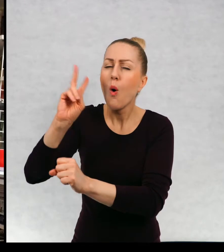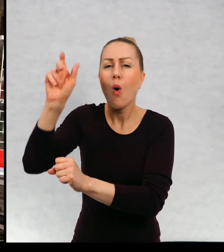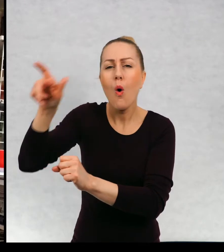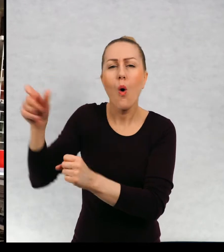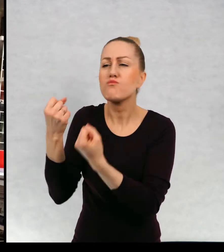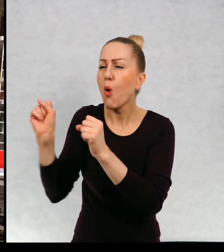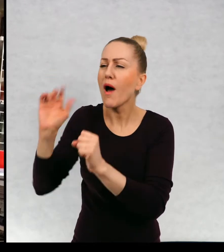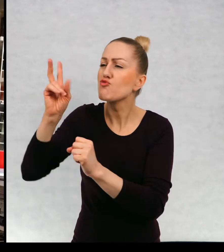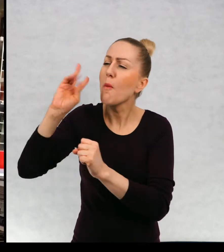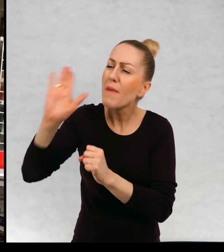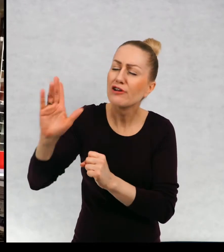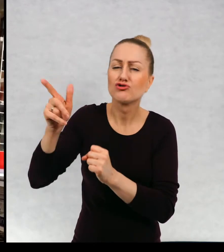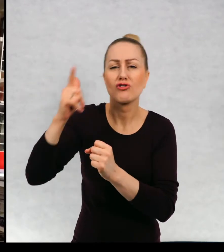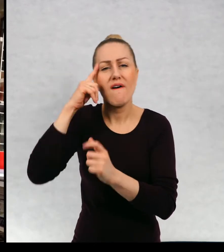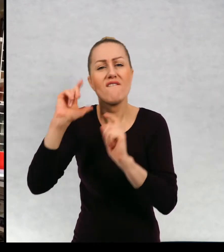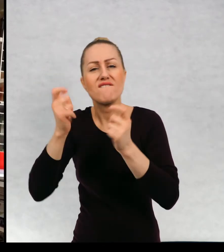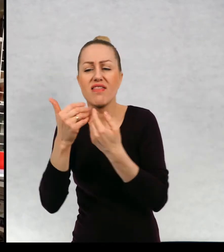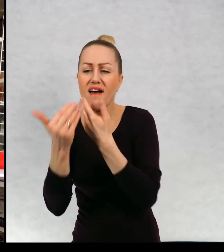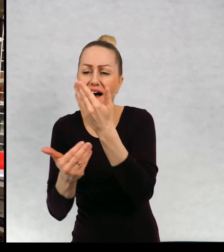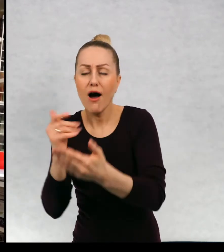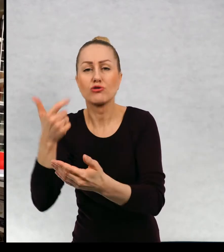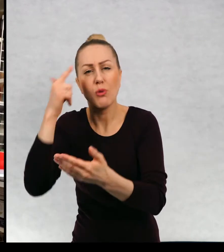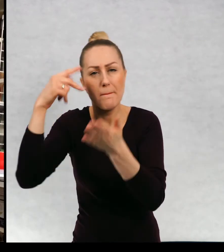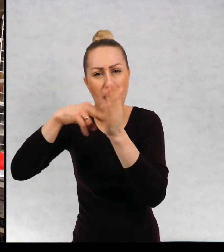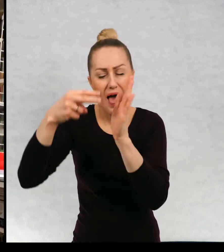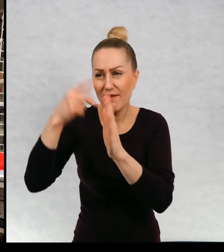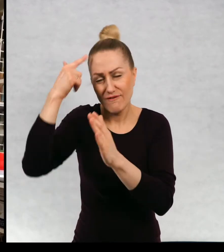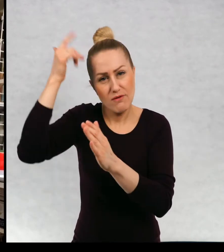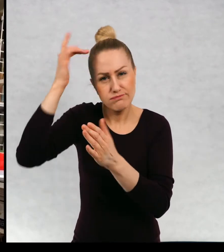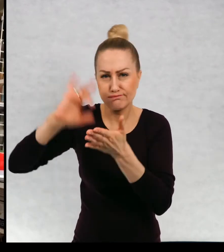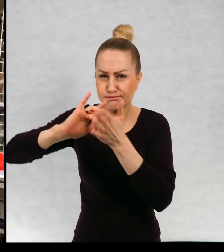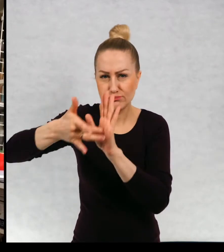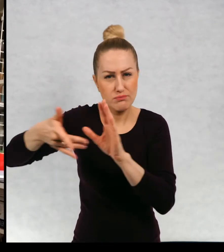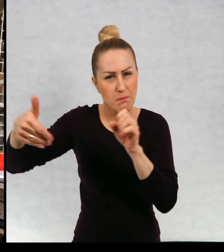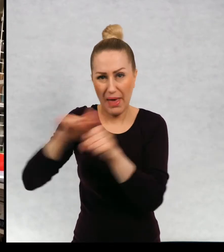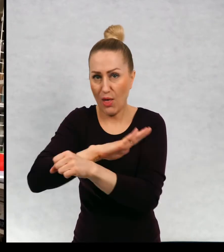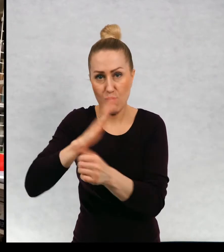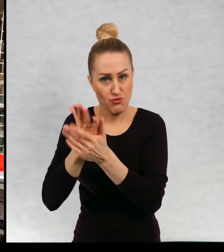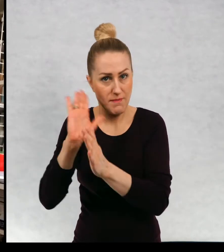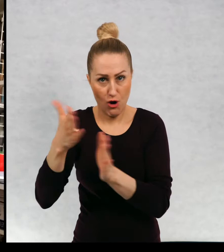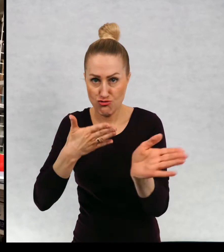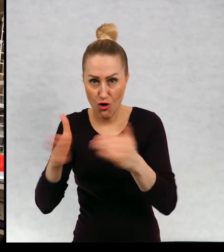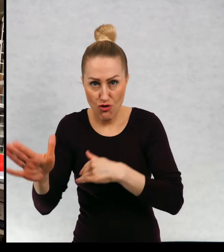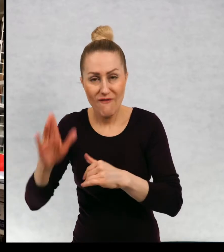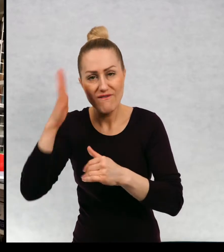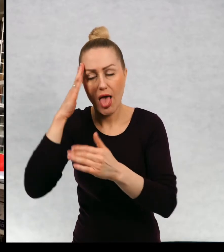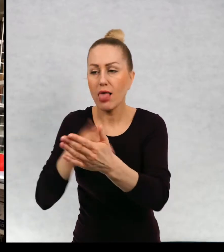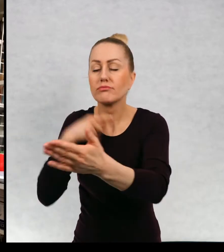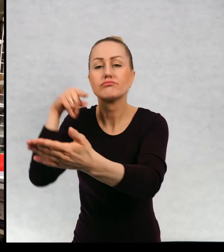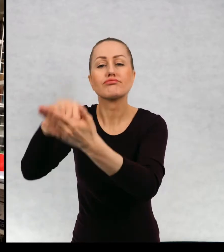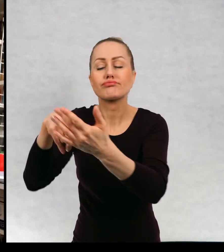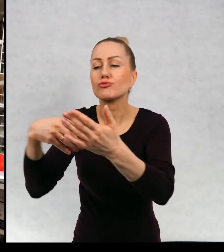Znają wszystkie, układają sobie nawet bardzo dokładnie plan opowieści i dokładnie wiedzą, do czego zmierzają.